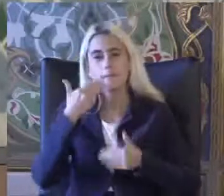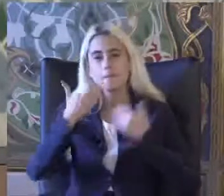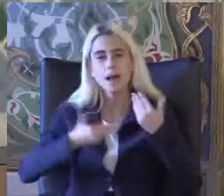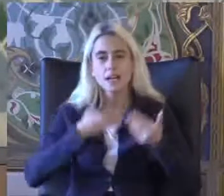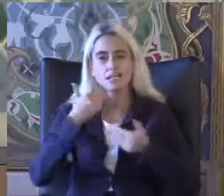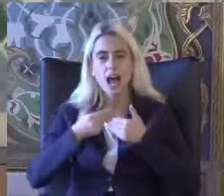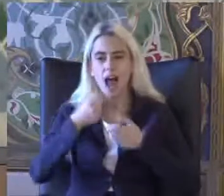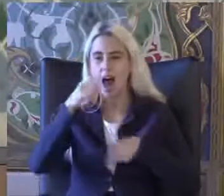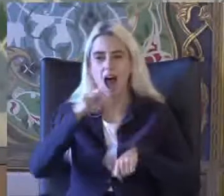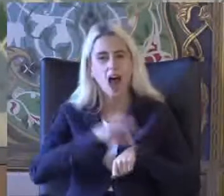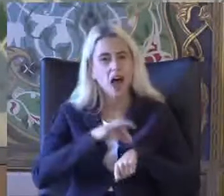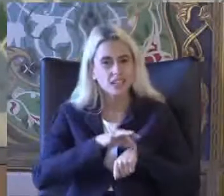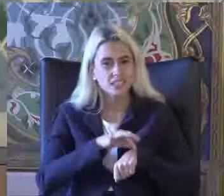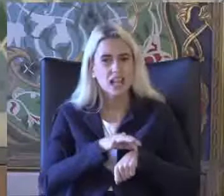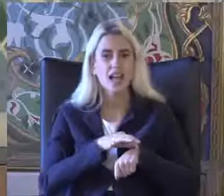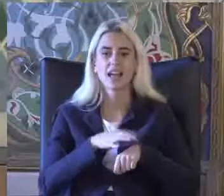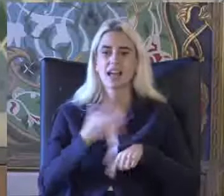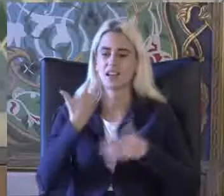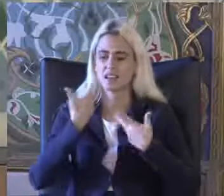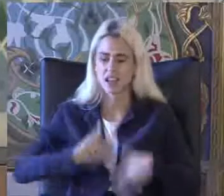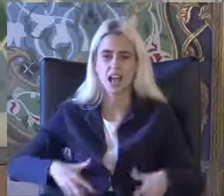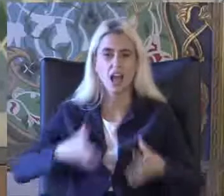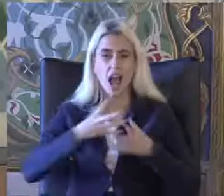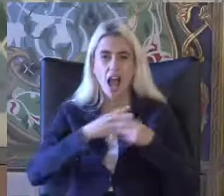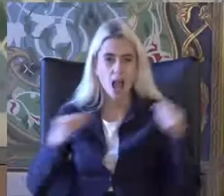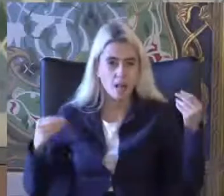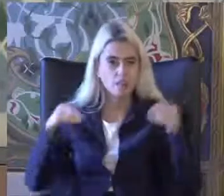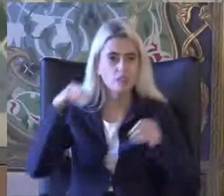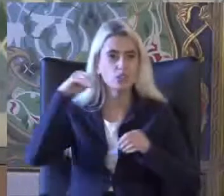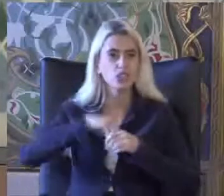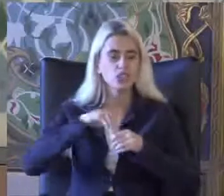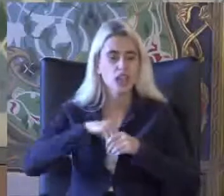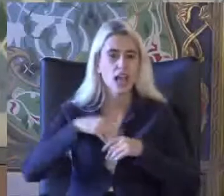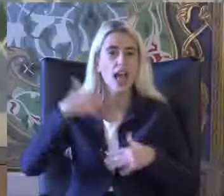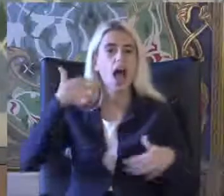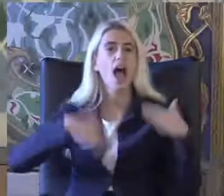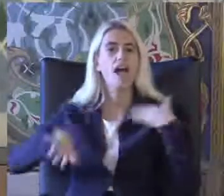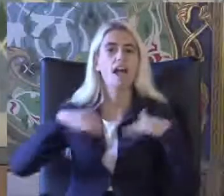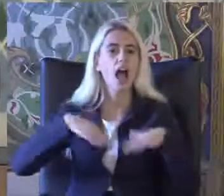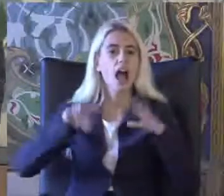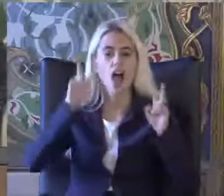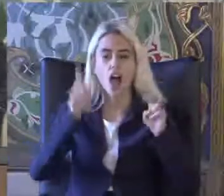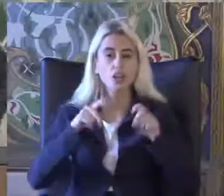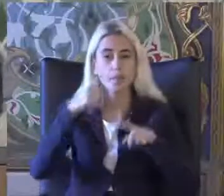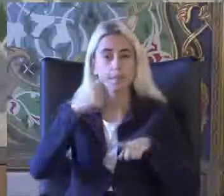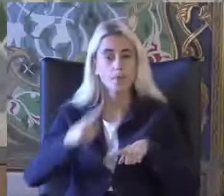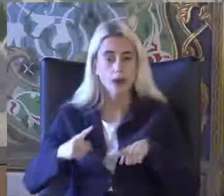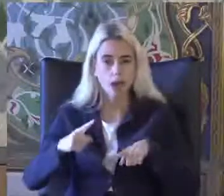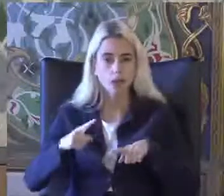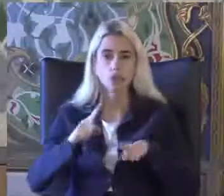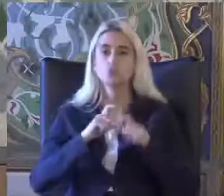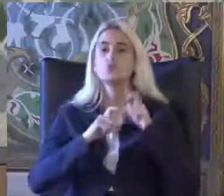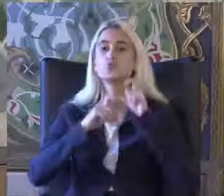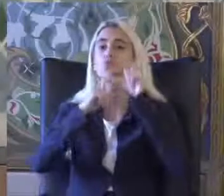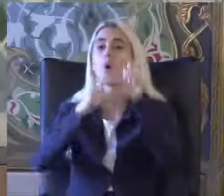Hastalık Ve yetiyitimi Lan veya engellilik açısından bakıldığında sorduğunuz soruya göre